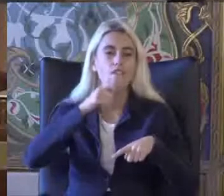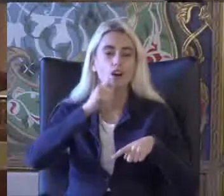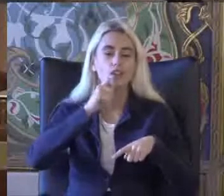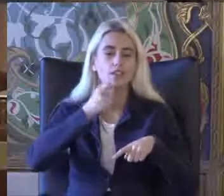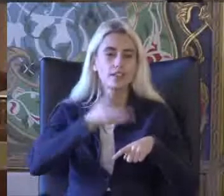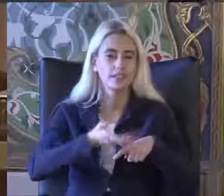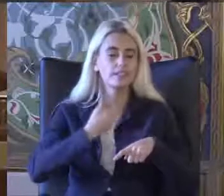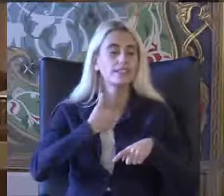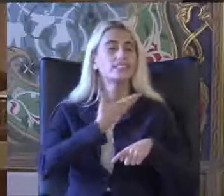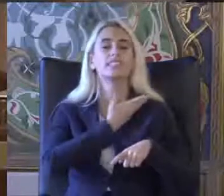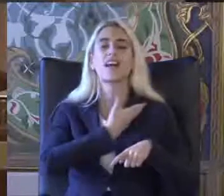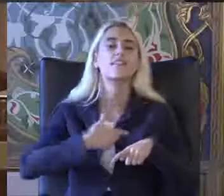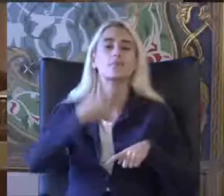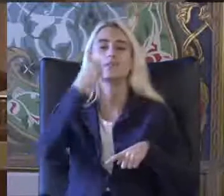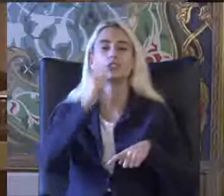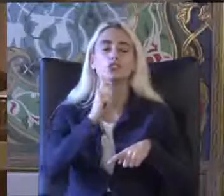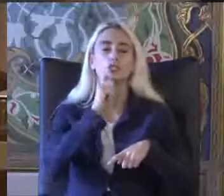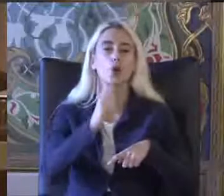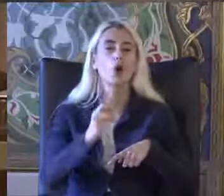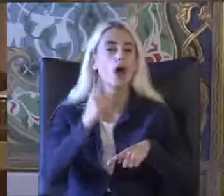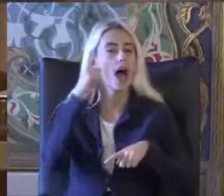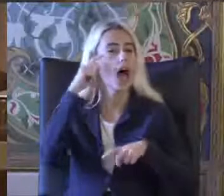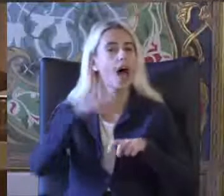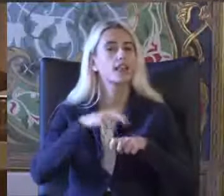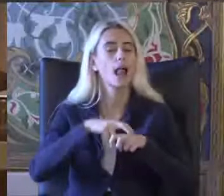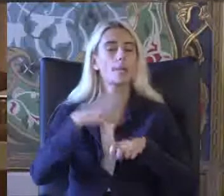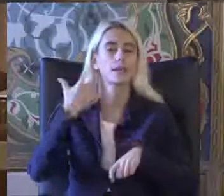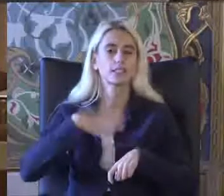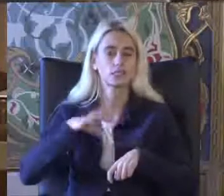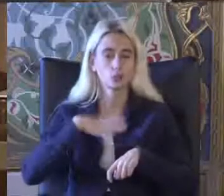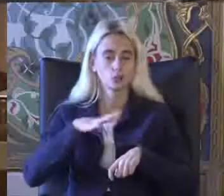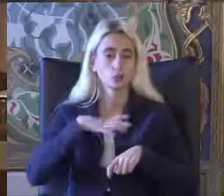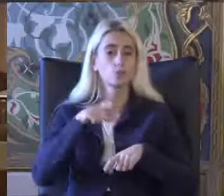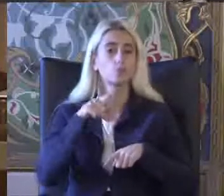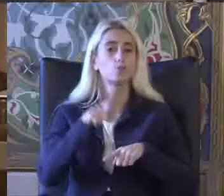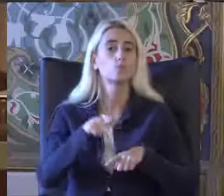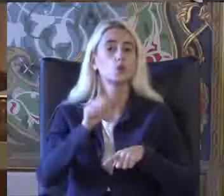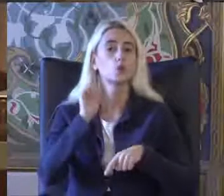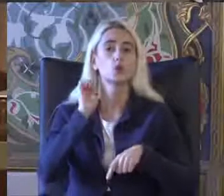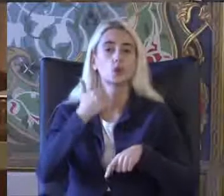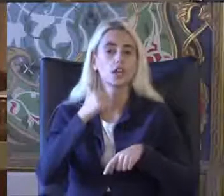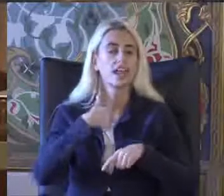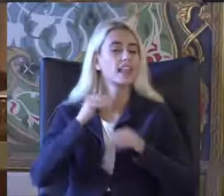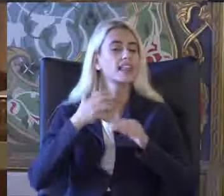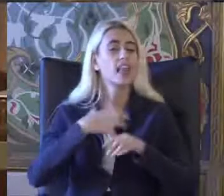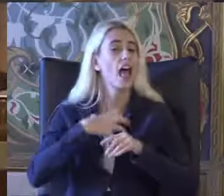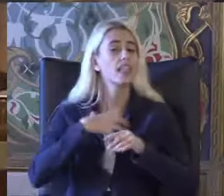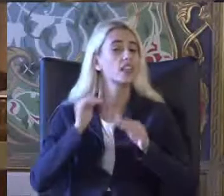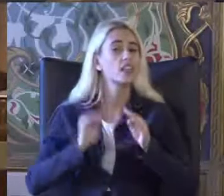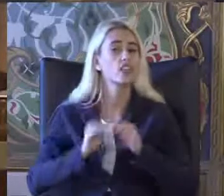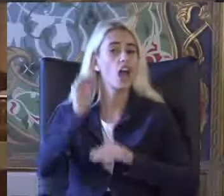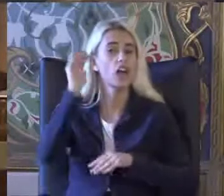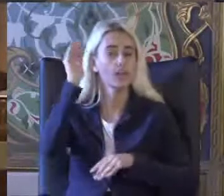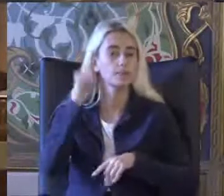Sevdiğin bir sözünü hatırlatmak istiyorum böyle bir günde ve bunu ben de kendi yaşamım boyunca hep Dikey edindim